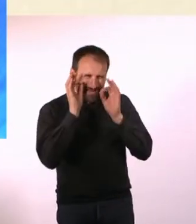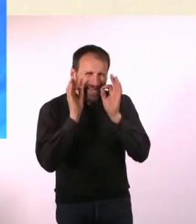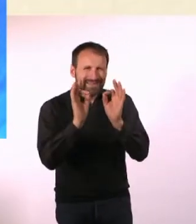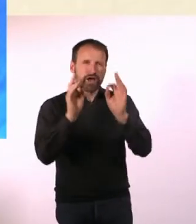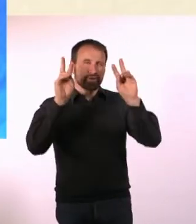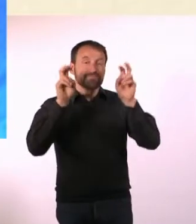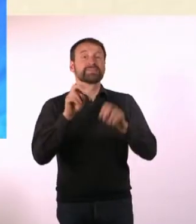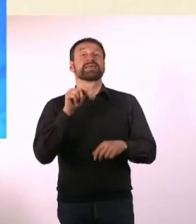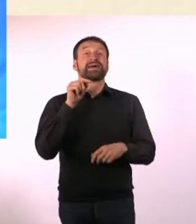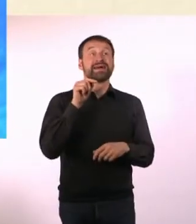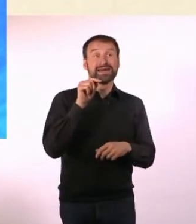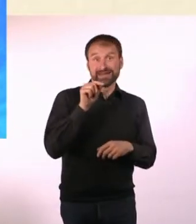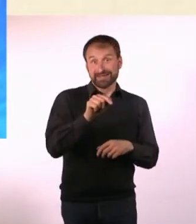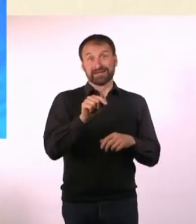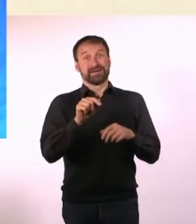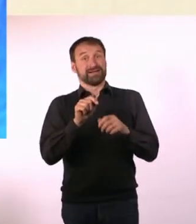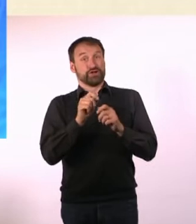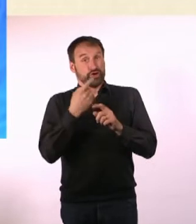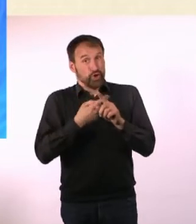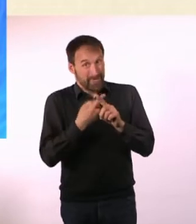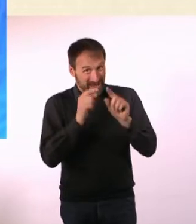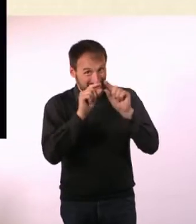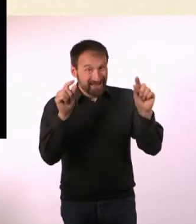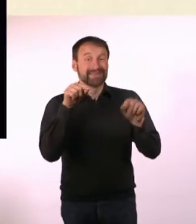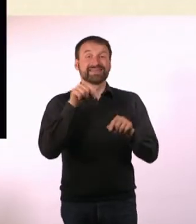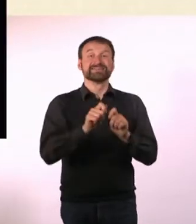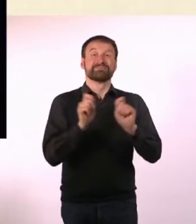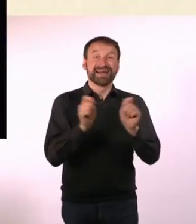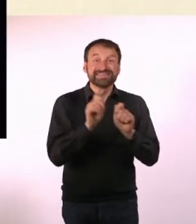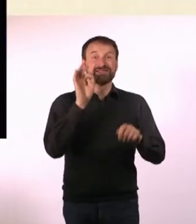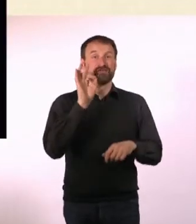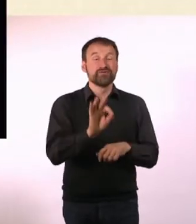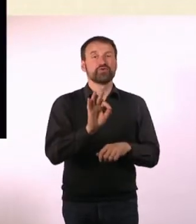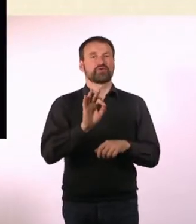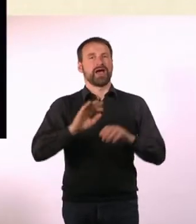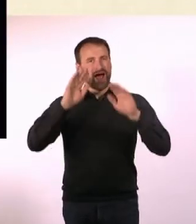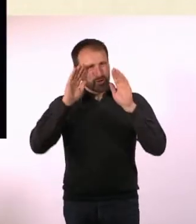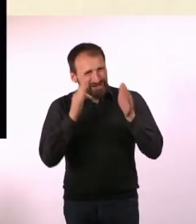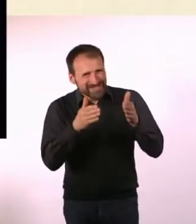N#mmer Das Magazin für Autisten, AD(H)Sler und Astronauten“. Äh, Astronauten?